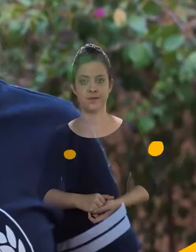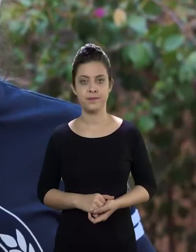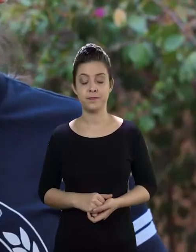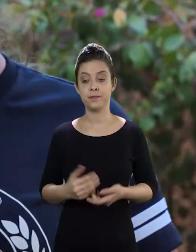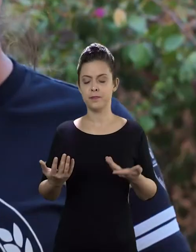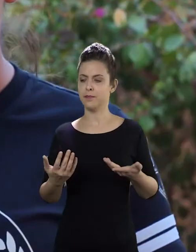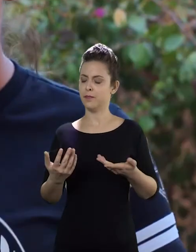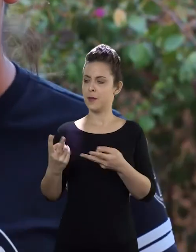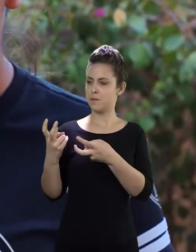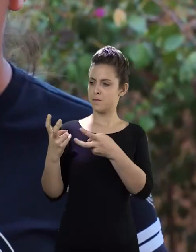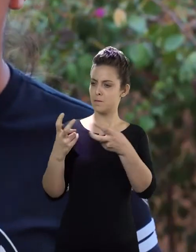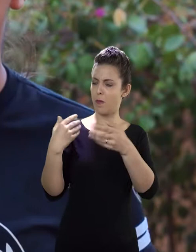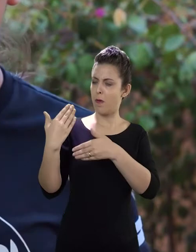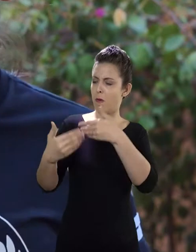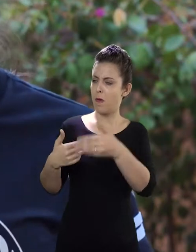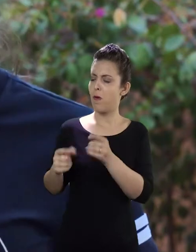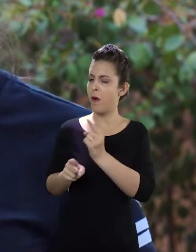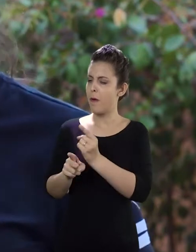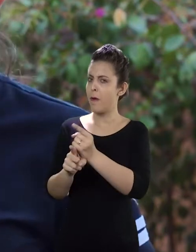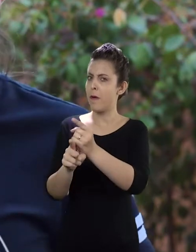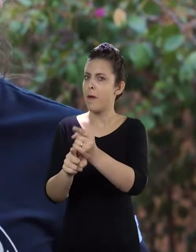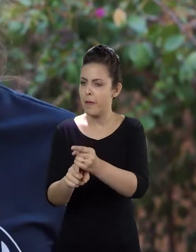Diante de tudo isso que a gente vem diagnosticando de alunos faltosos